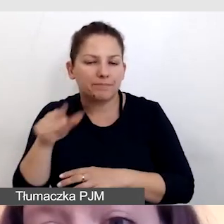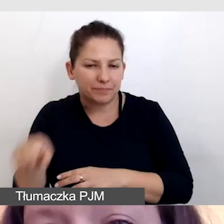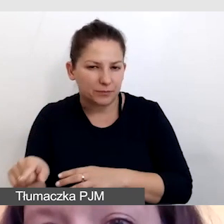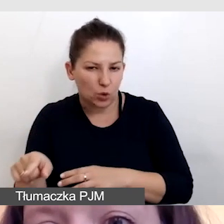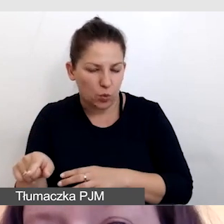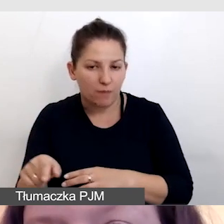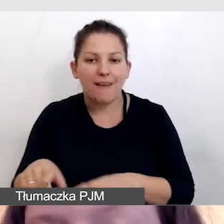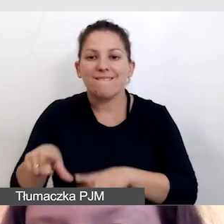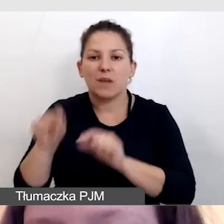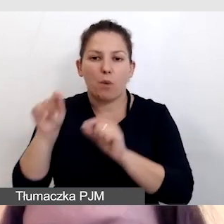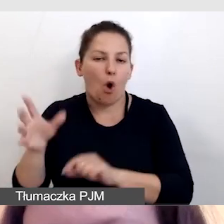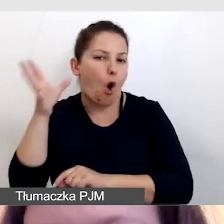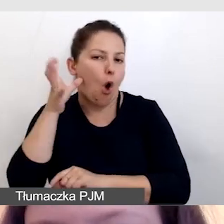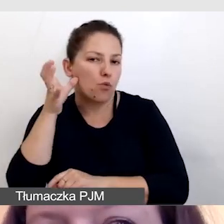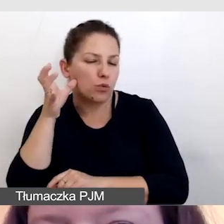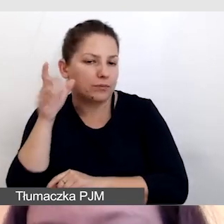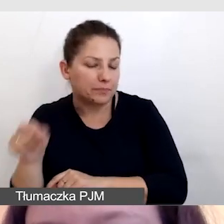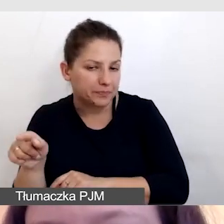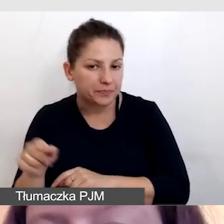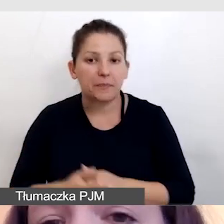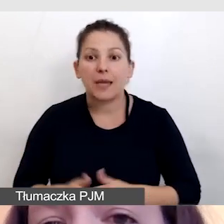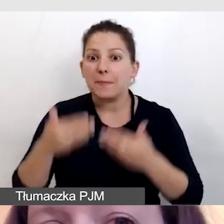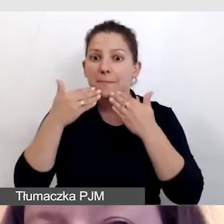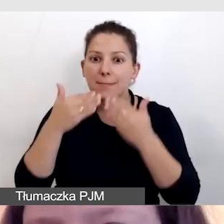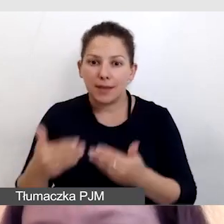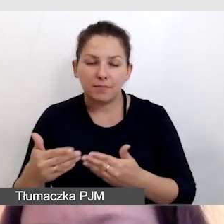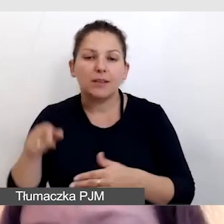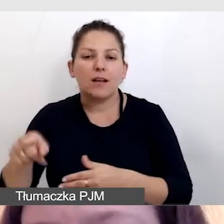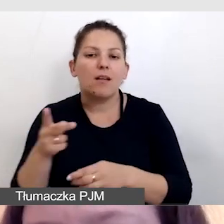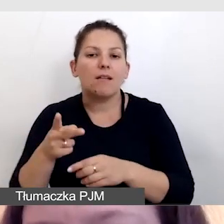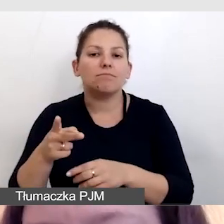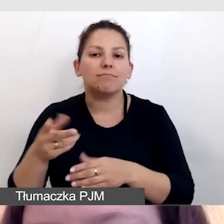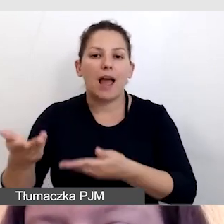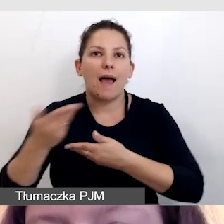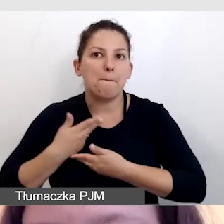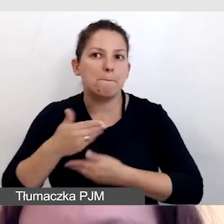Wybrały odsłuch na respeaking. Dzięki temu miały dostarczoną wersję polską